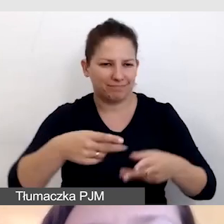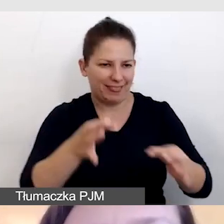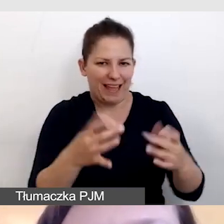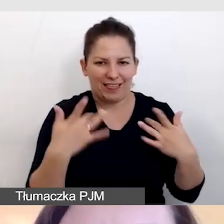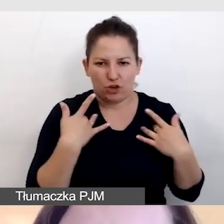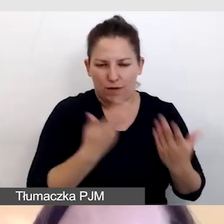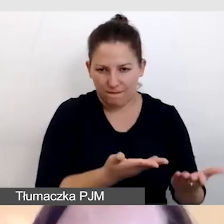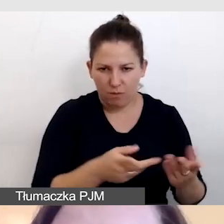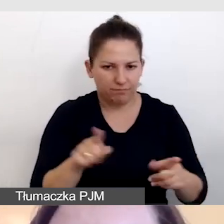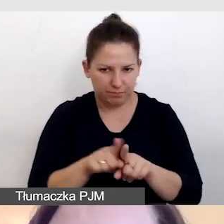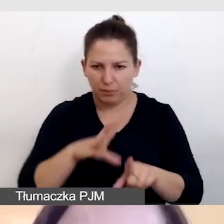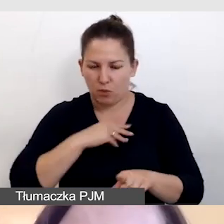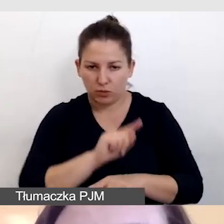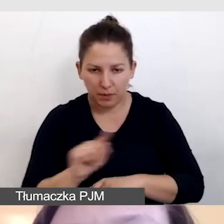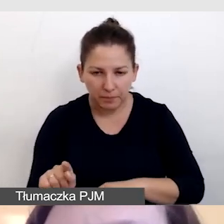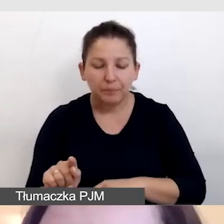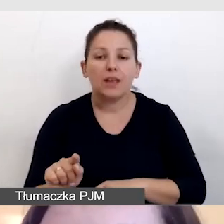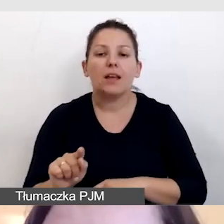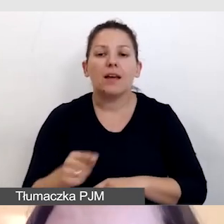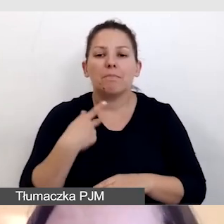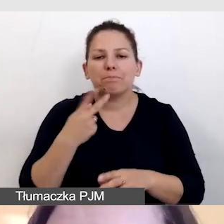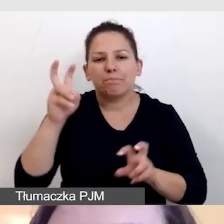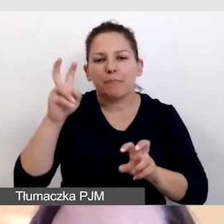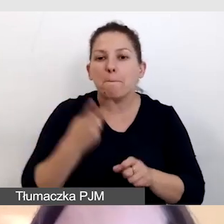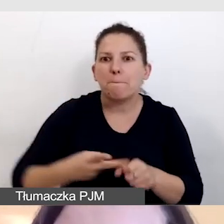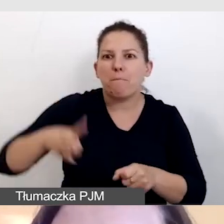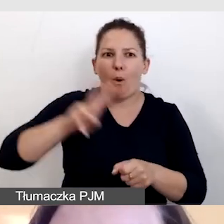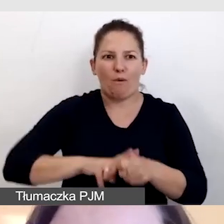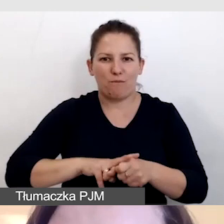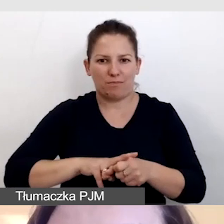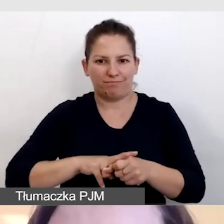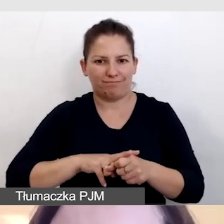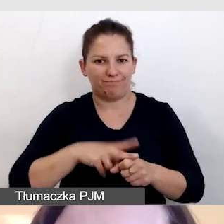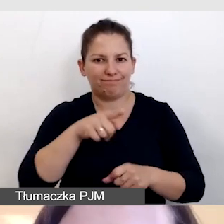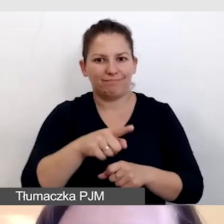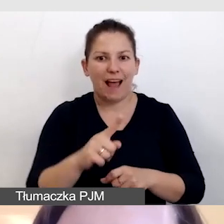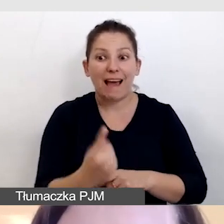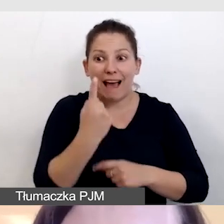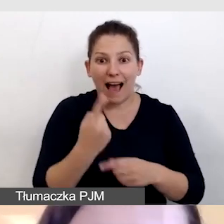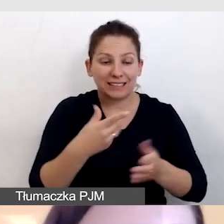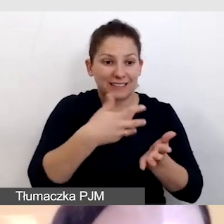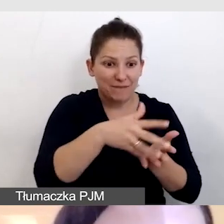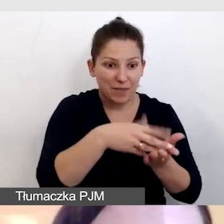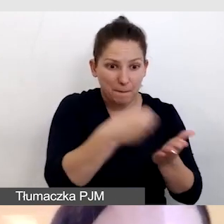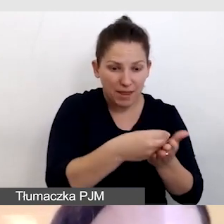W ten sposób podwajamy korzyść z raz wydanych pieniędzy.